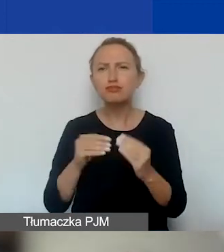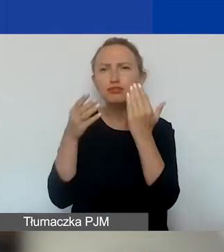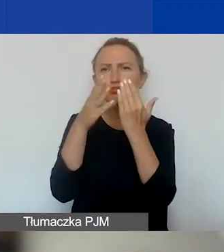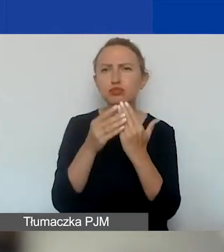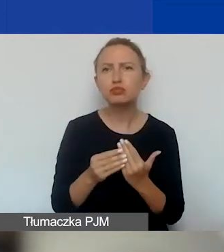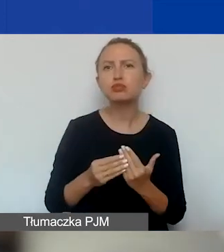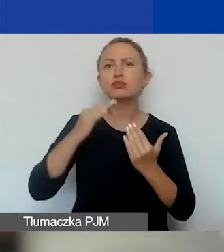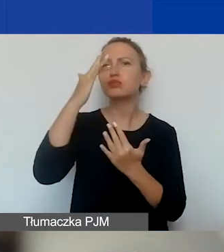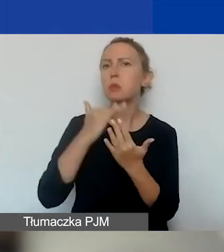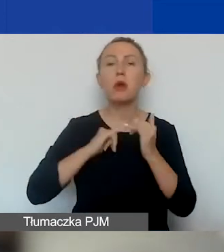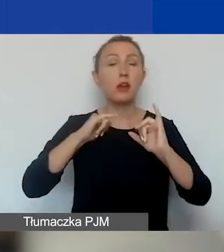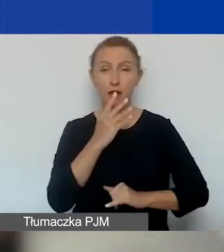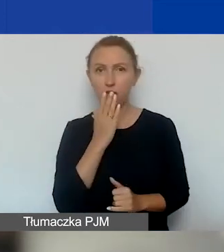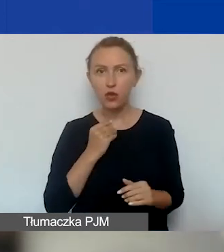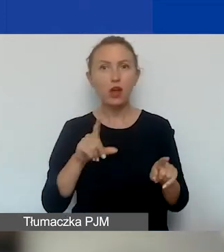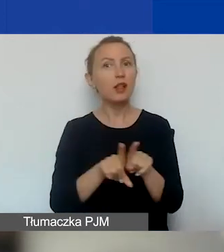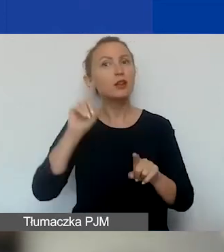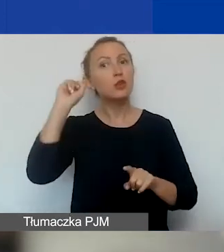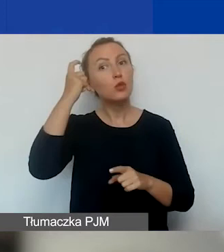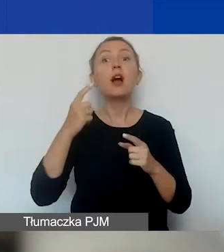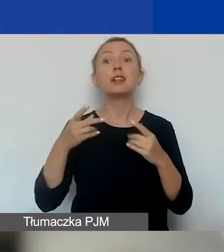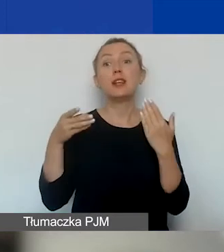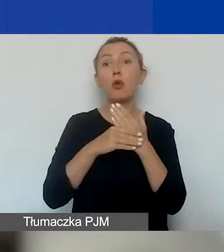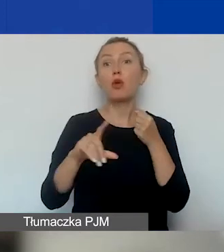a przede wszystkim w załączniku nr 1, czyli w podręczniku,